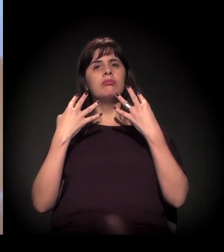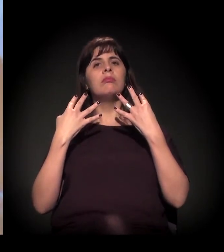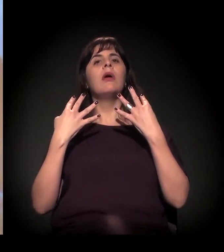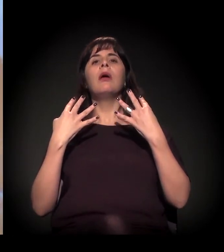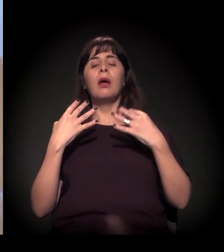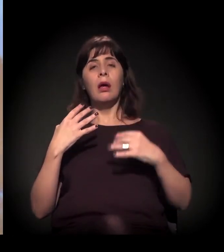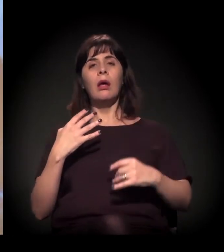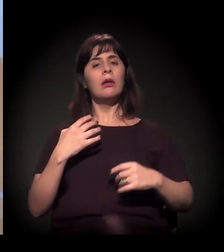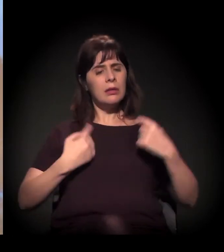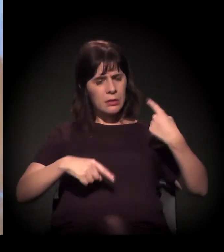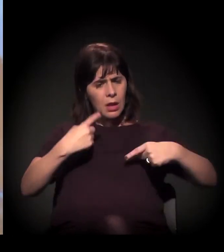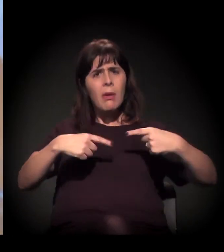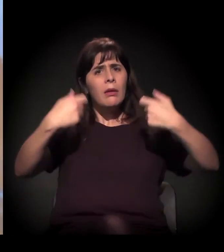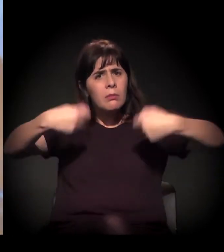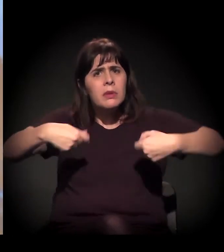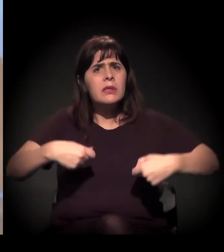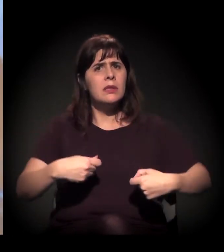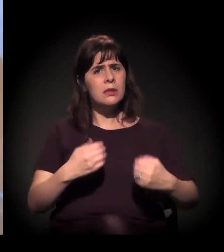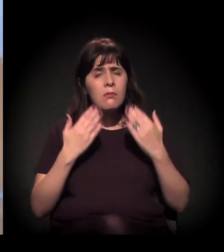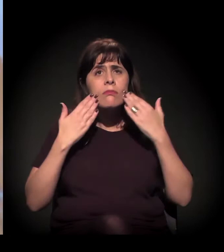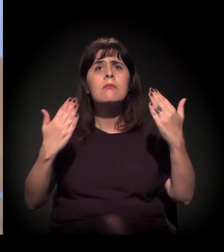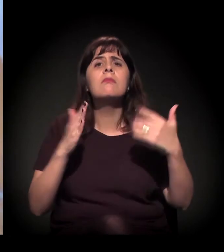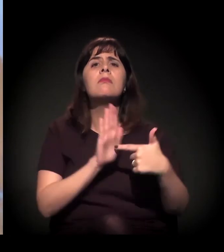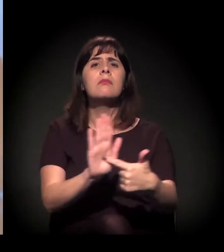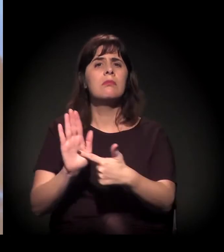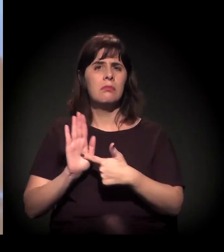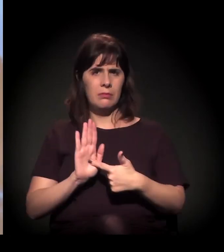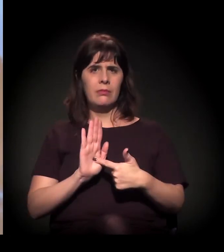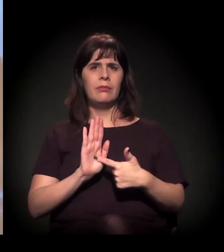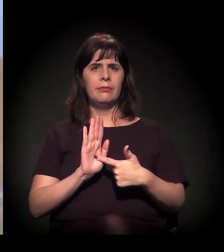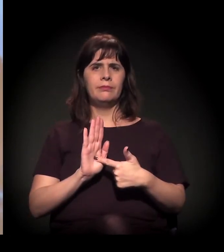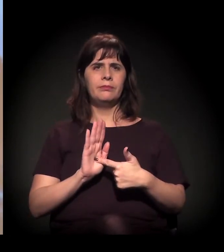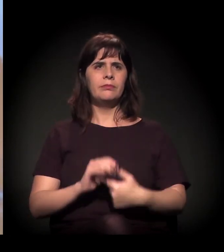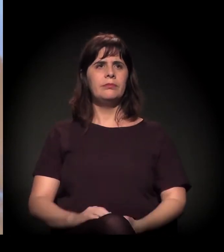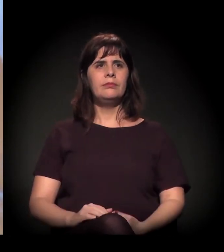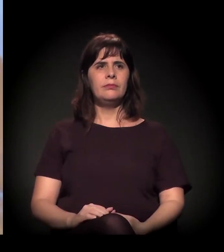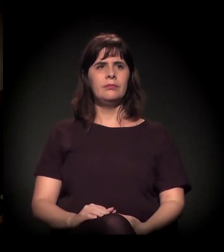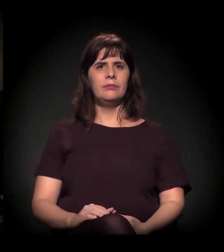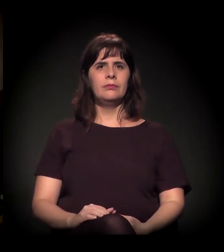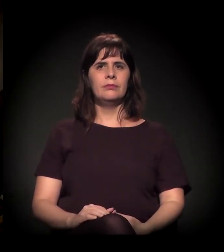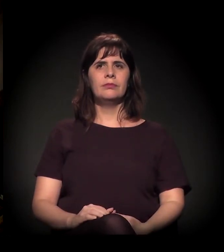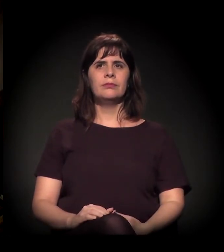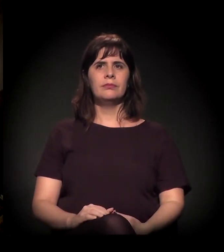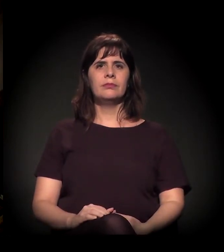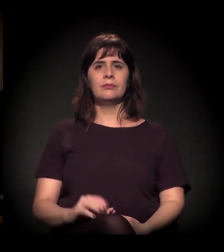e levanta os debates que são importantes de serem feitos. "Lândia" é o mais importante, não é?!